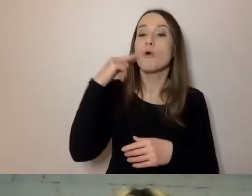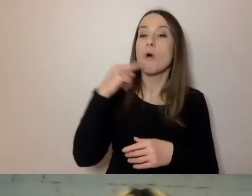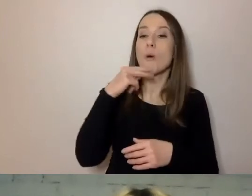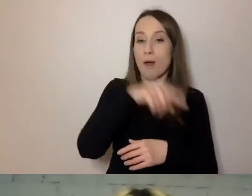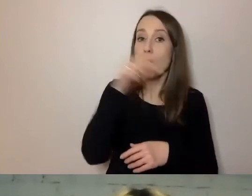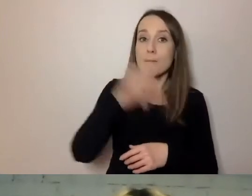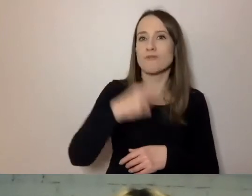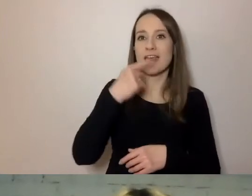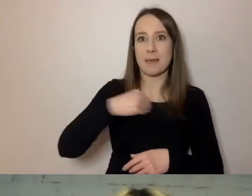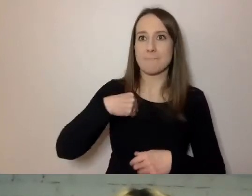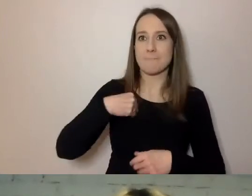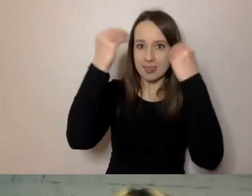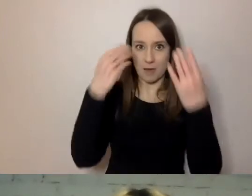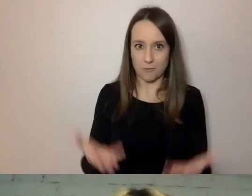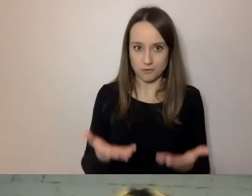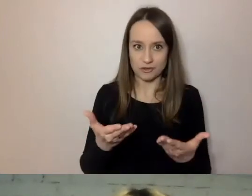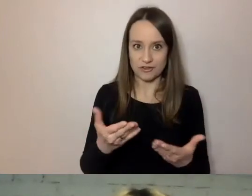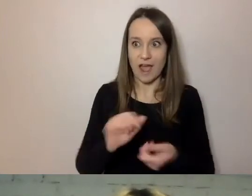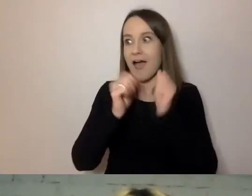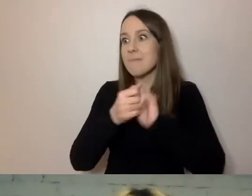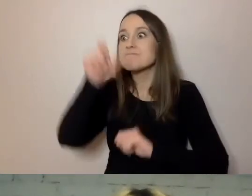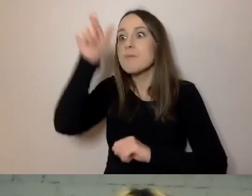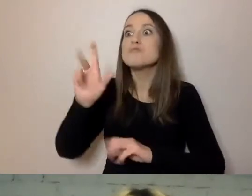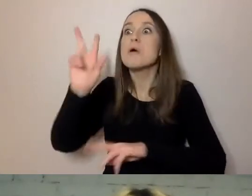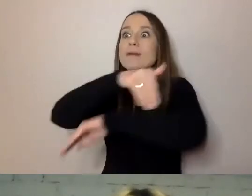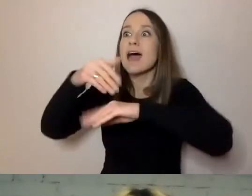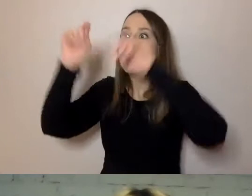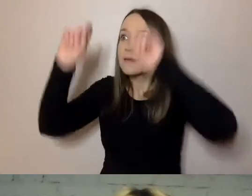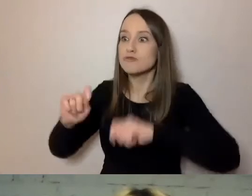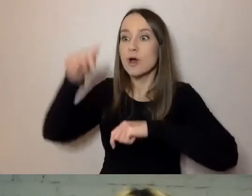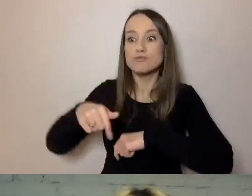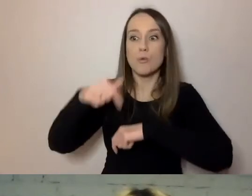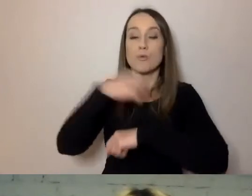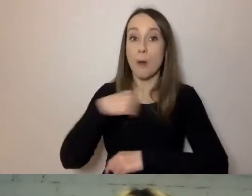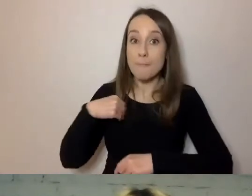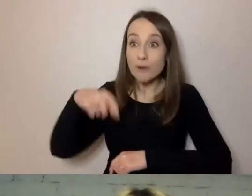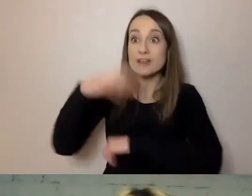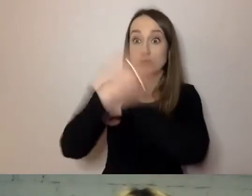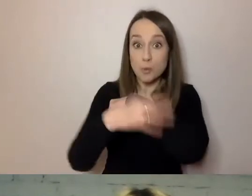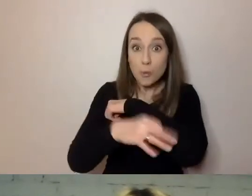a osoba z zagranicy, która tu studiuje - dla niej też jest to język obcy.